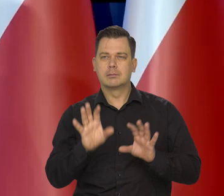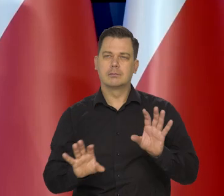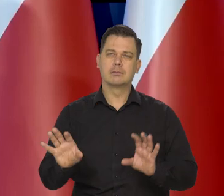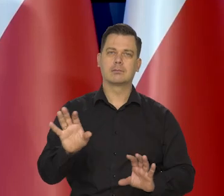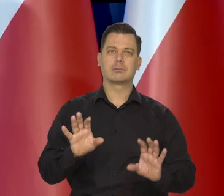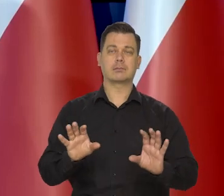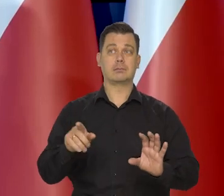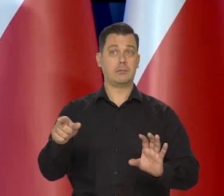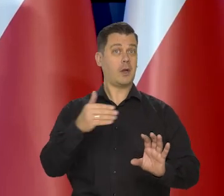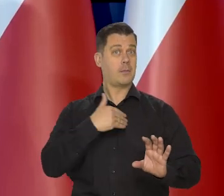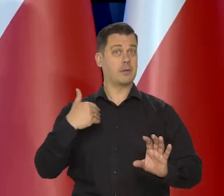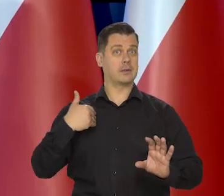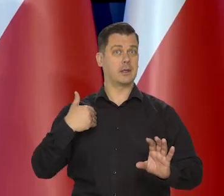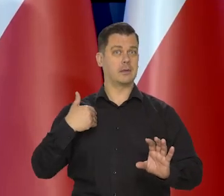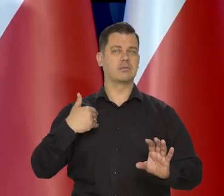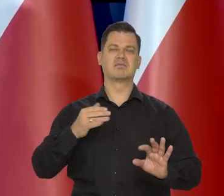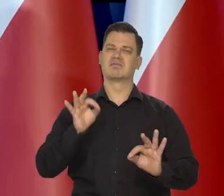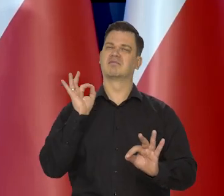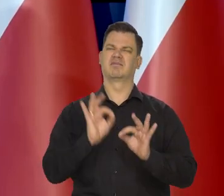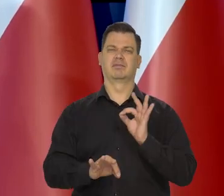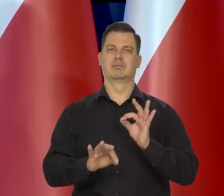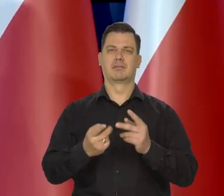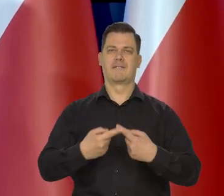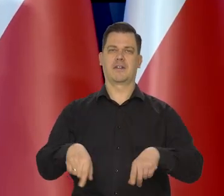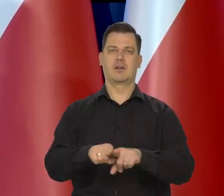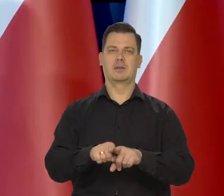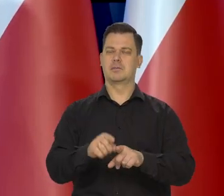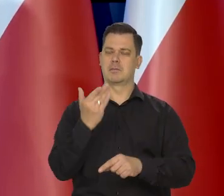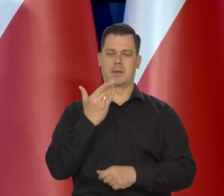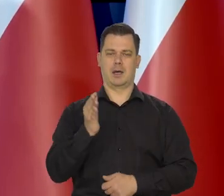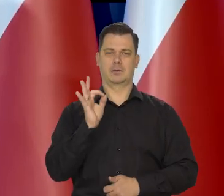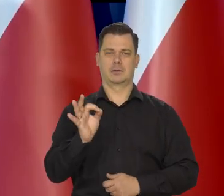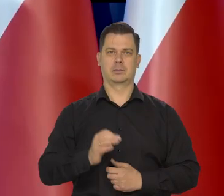i w Polsce klasycznie perfekcyjnie to jest robione.